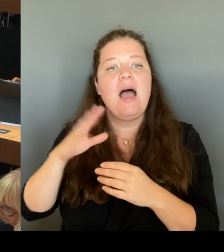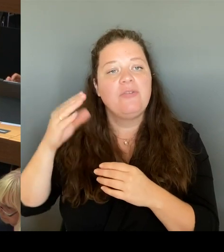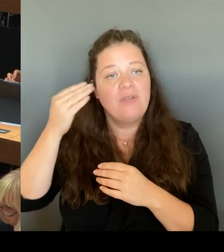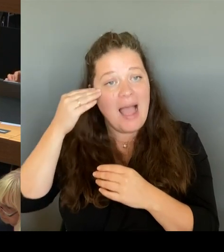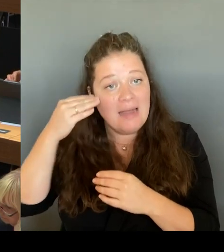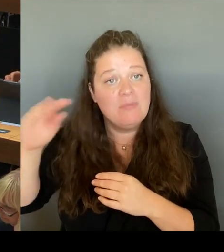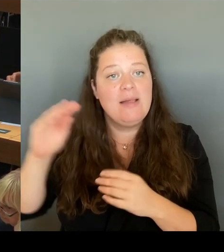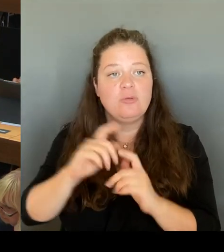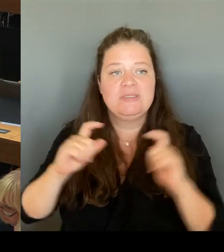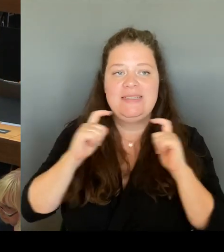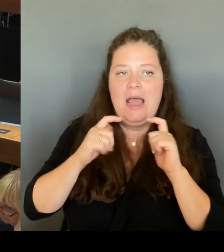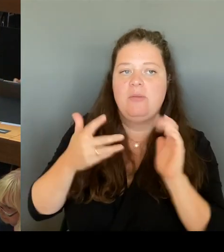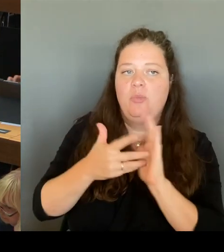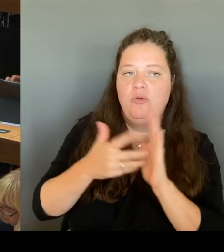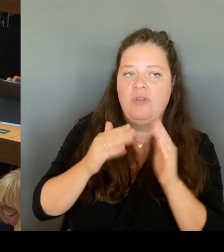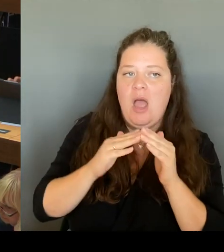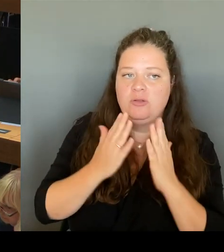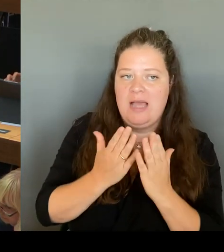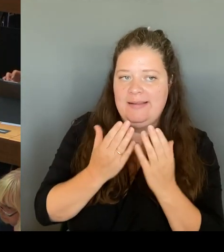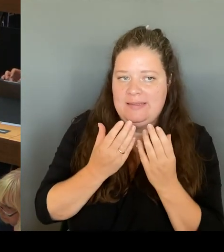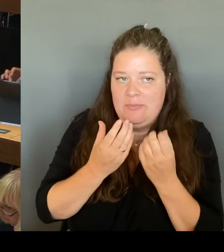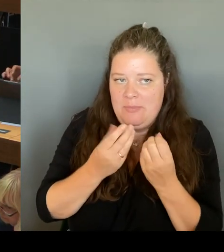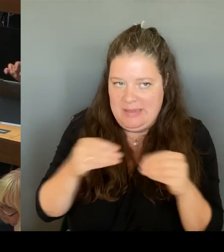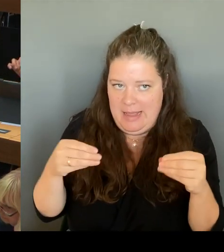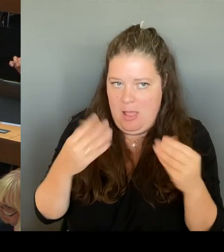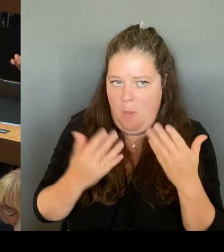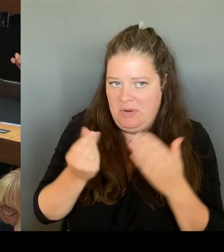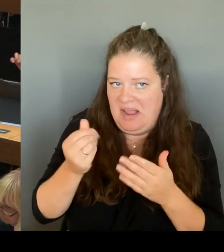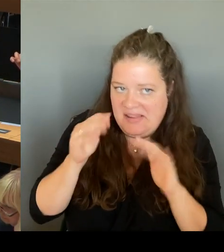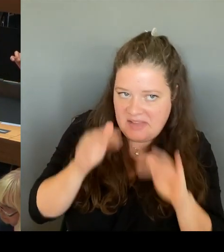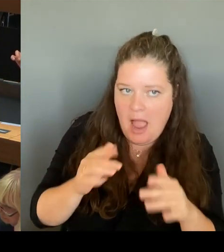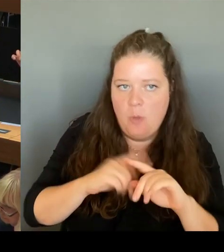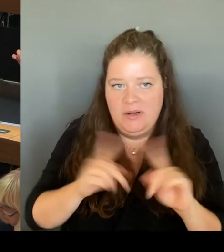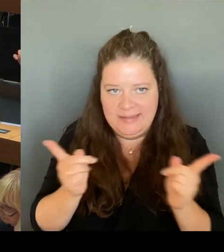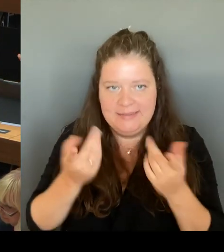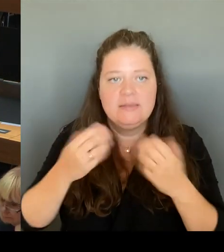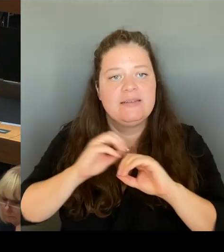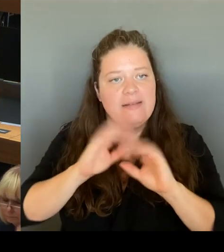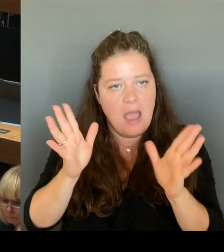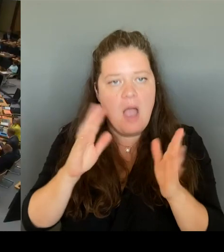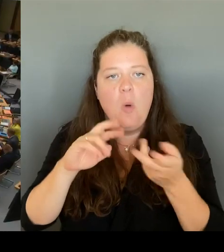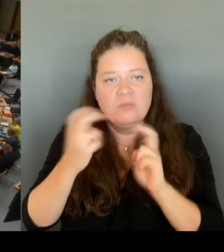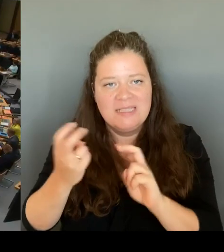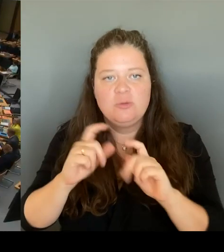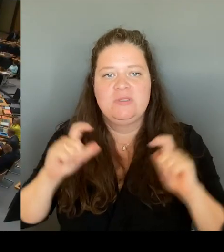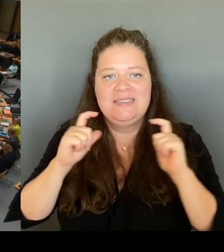(Rednerwechsel) Vielen Dank Frau Senatorin. Und dann geht die letzte Frage an die AfD und hier den Abgeordneten Vallendar, bitte schön.